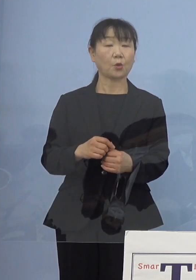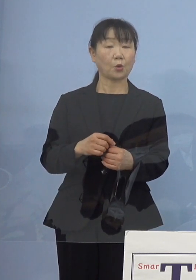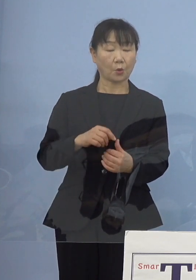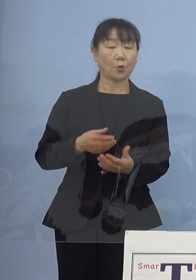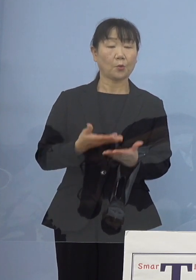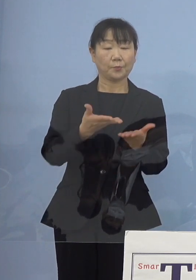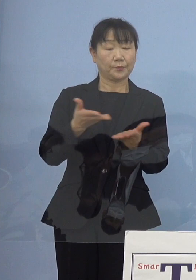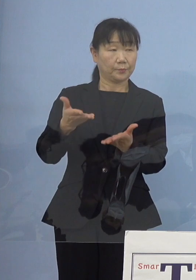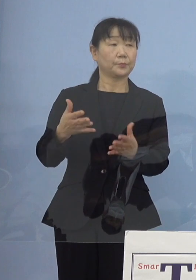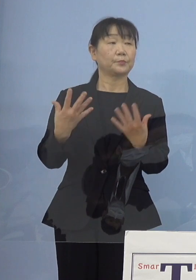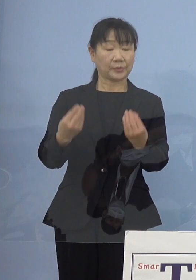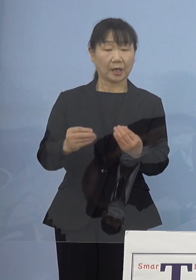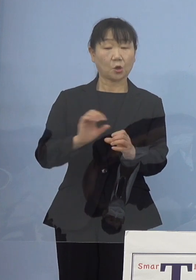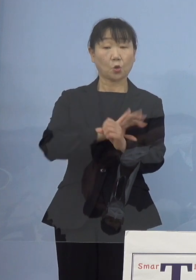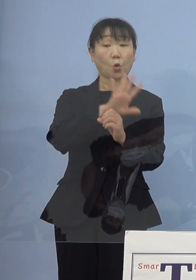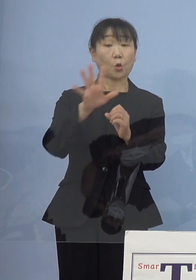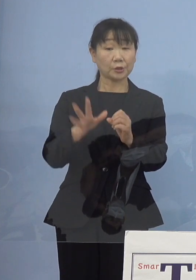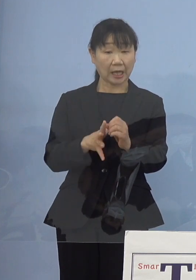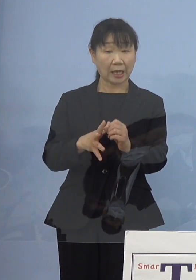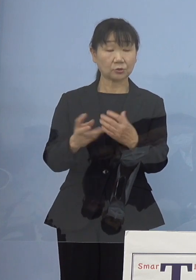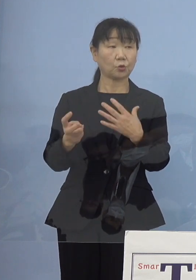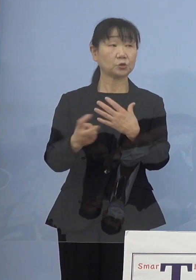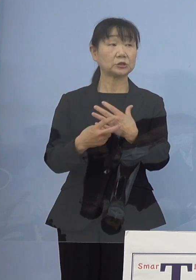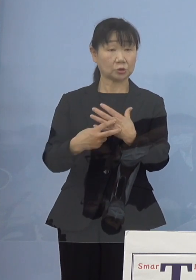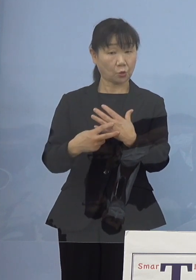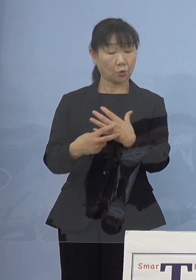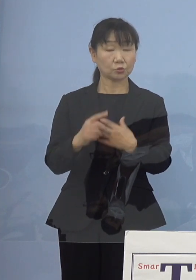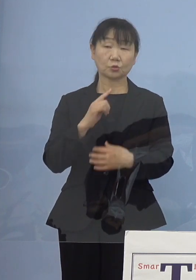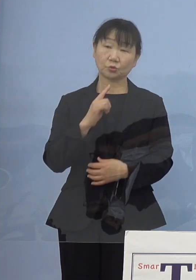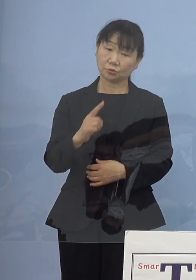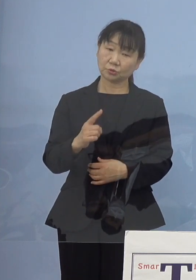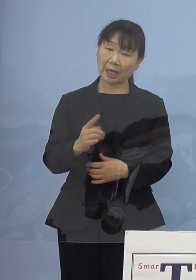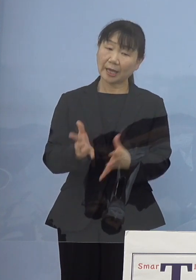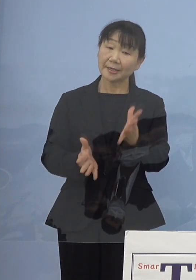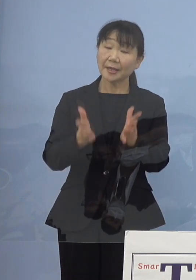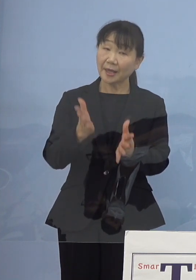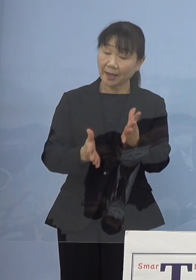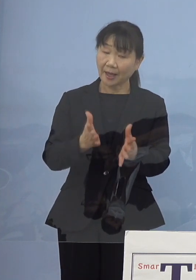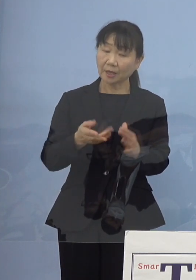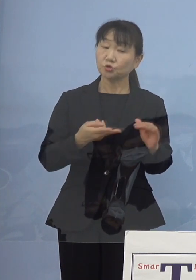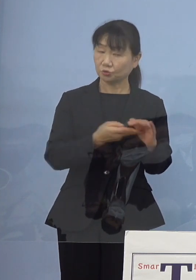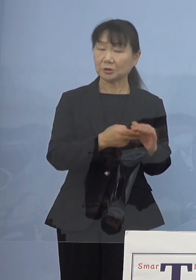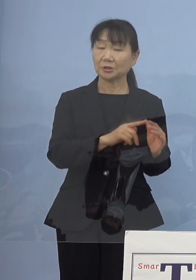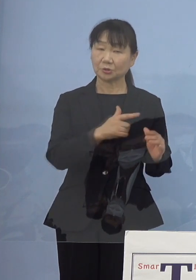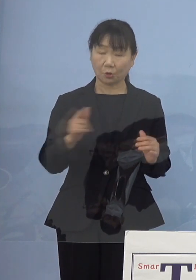コロナの治療の方、治療というかケア 入院だったりとかそちらの方にも